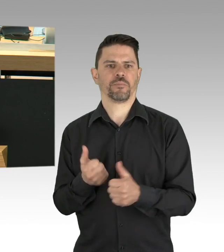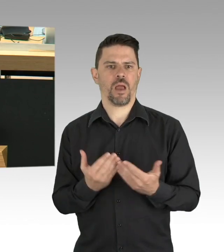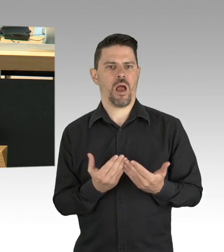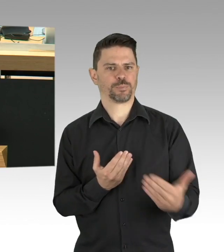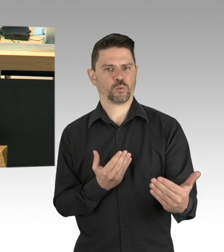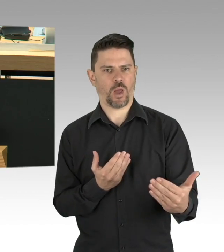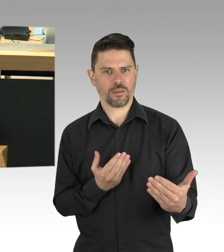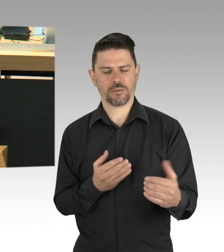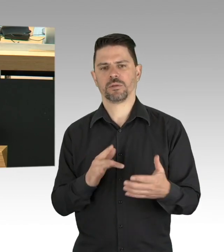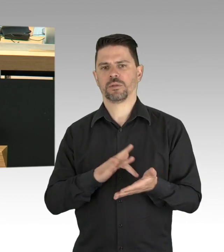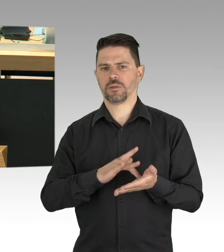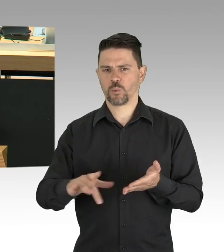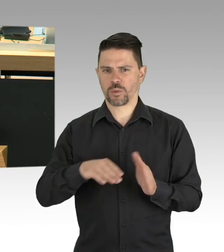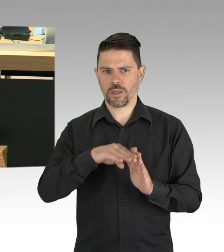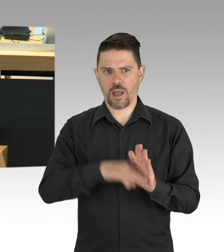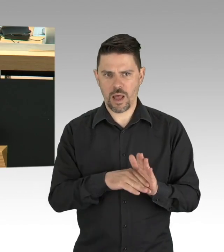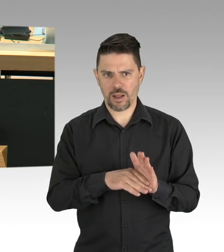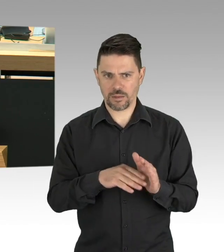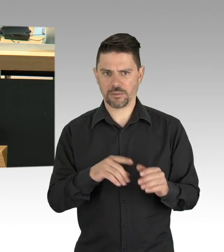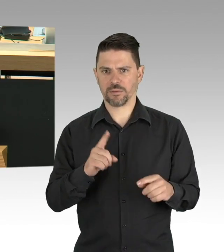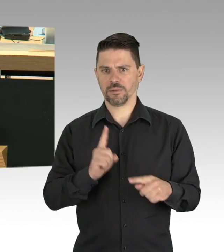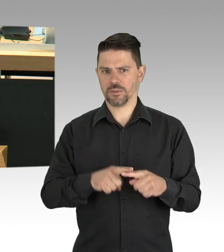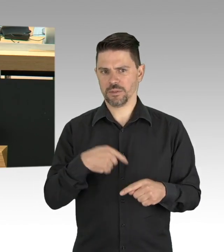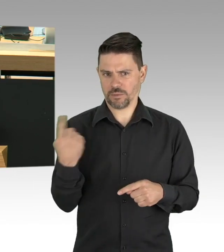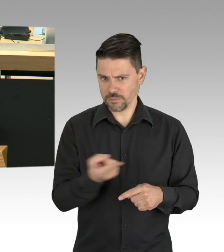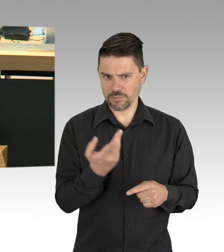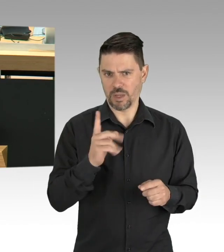unserer Kosten decken. Bitte sagen Sie mir, wie es weitergehen soll.